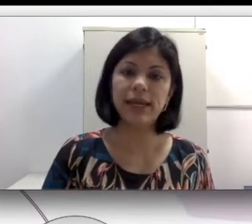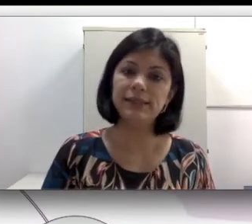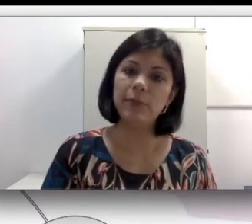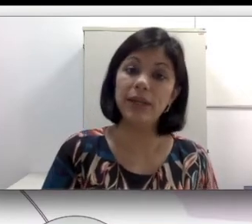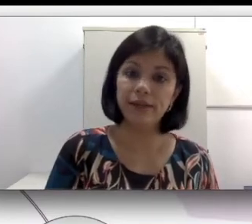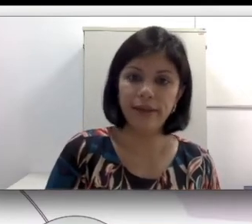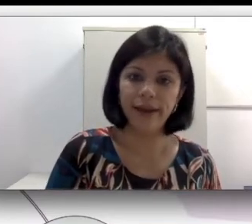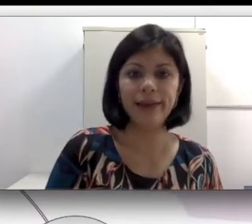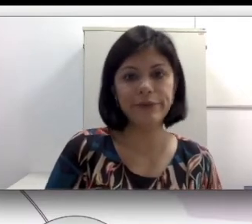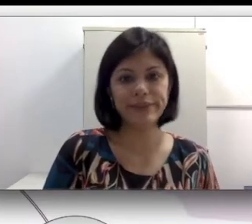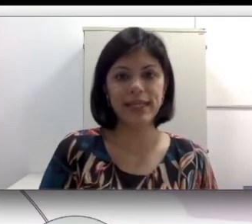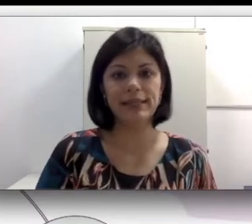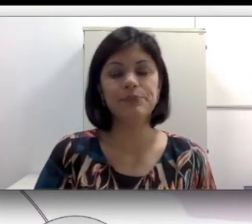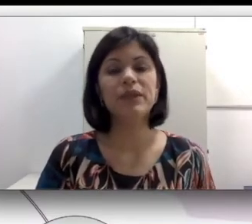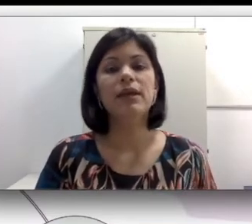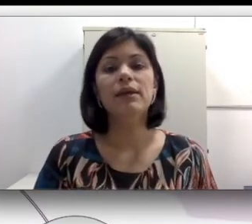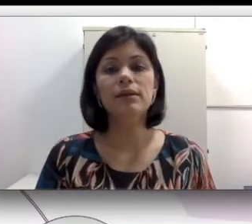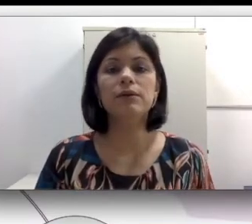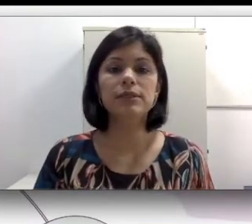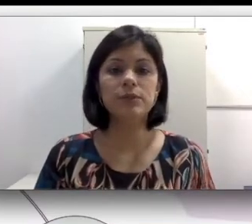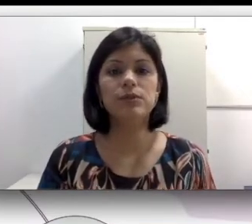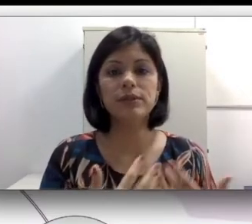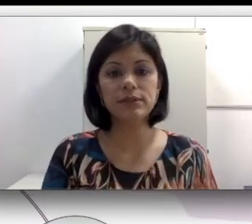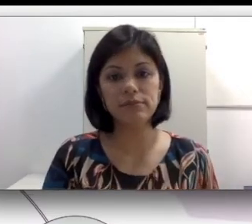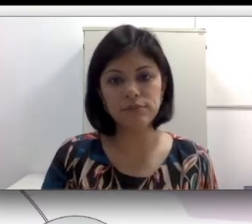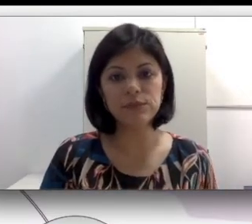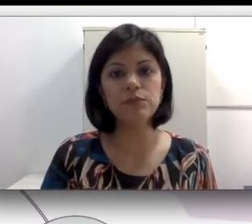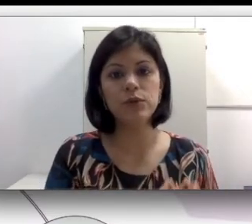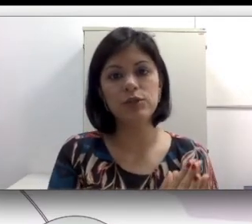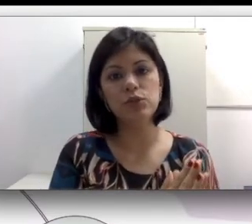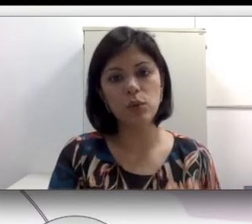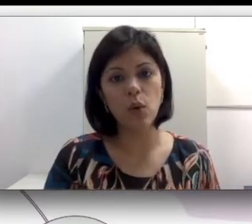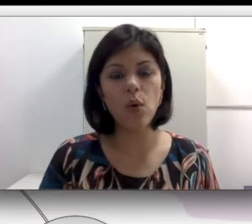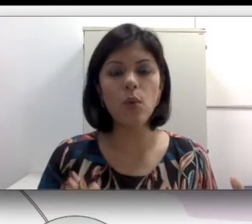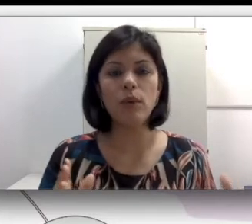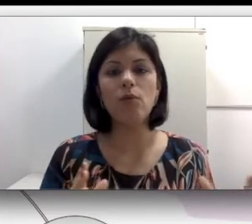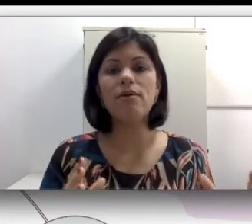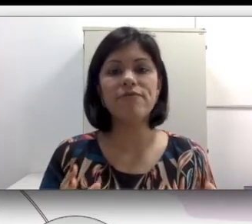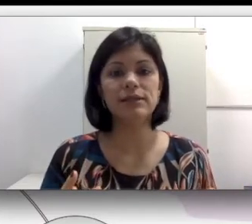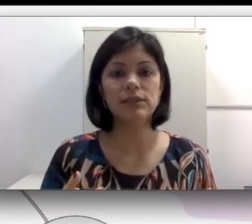sinais e aprender a língua de sinais. Então essas pessoas durante uma longa fase da sua